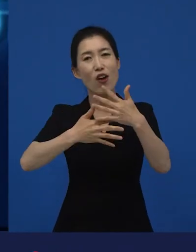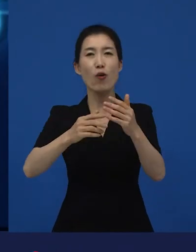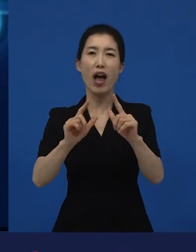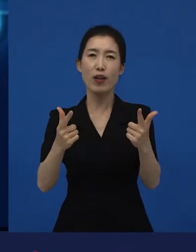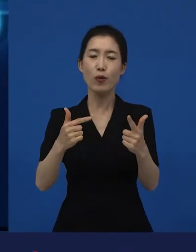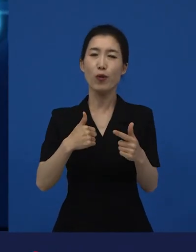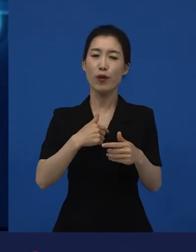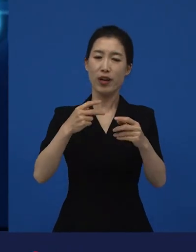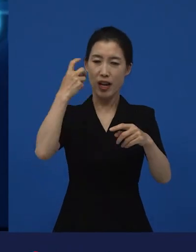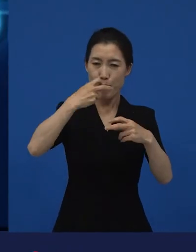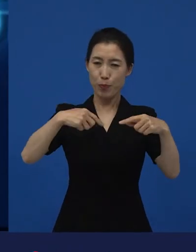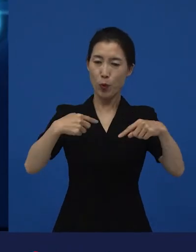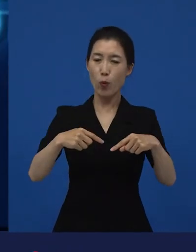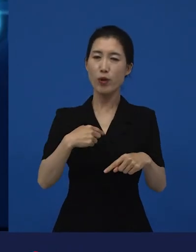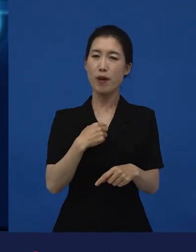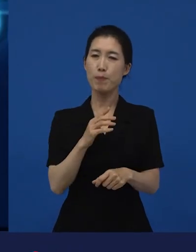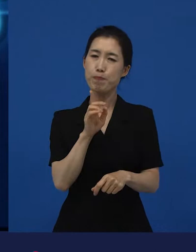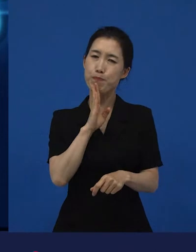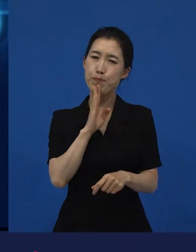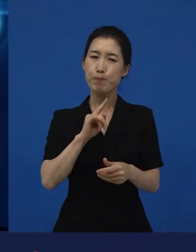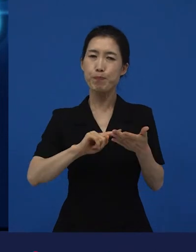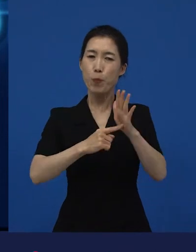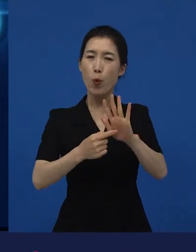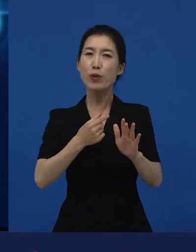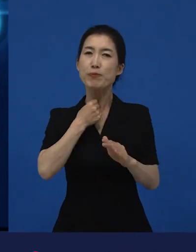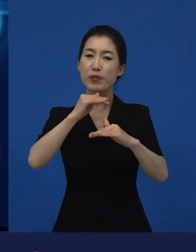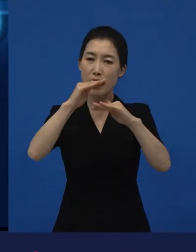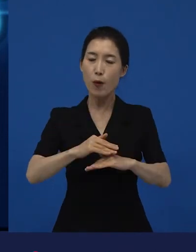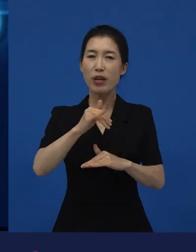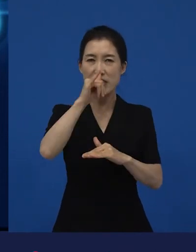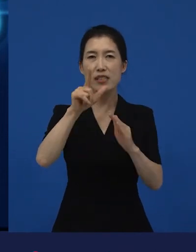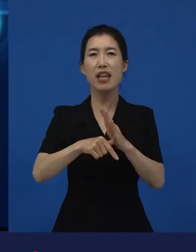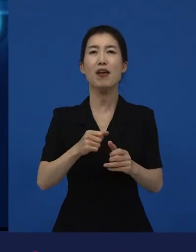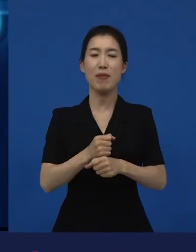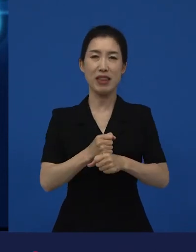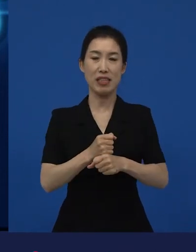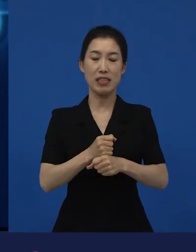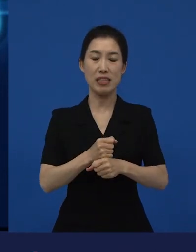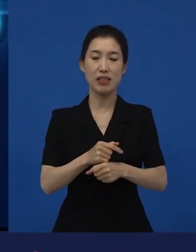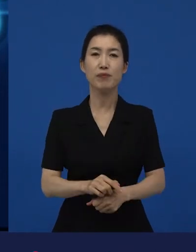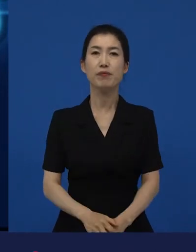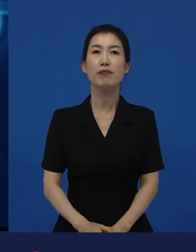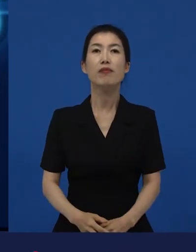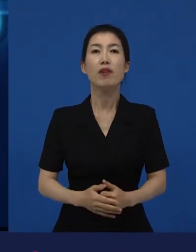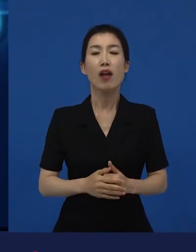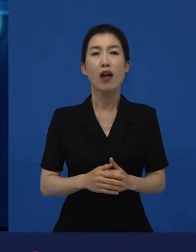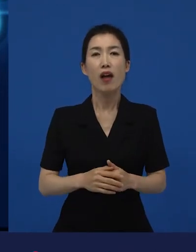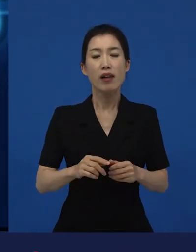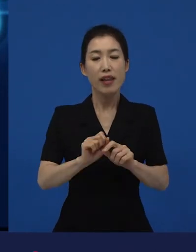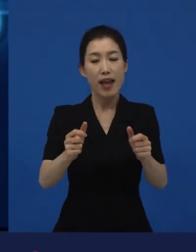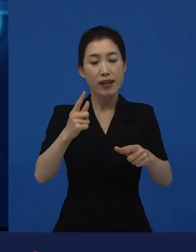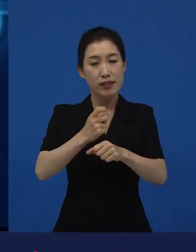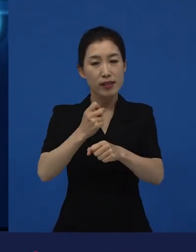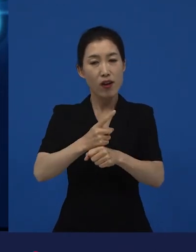그래서 이 다양성 영화들은 여러분들이 많이 보지 못하지만